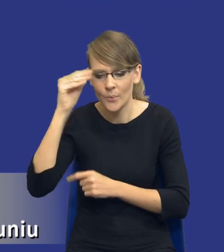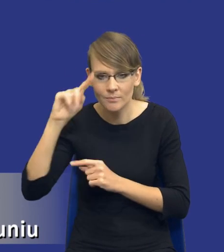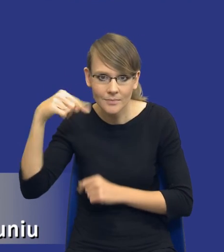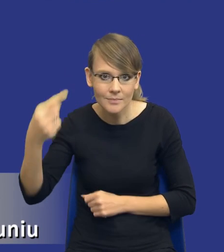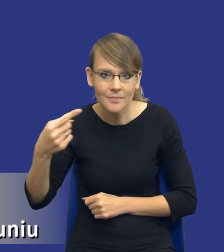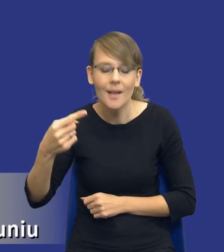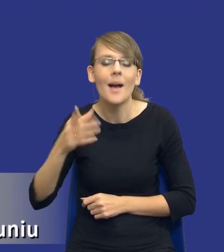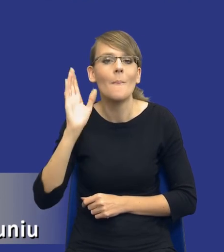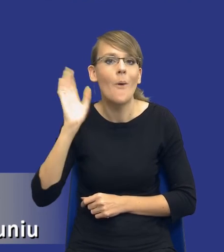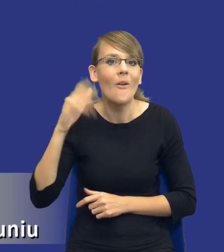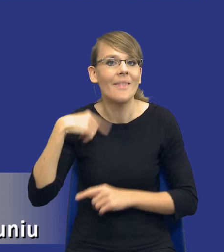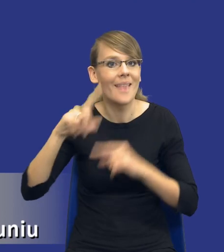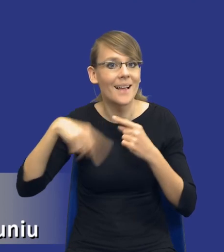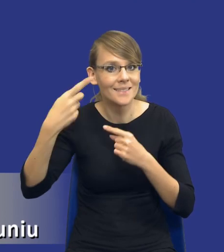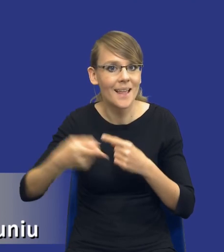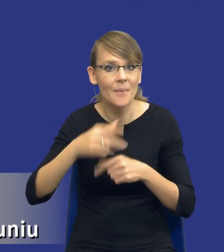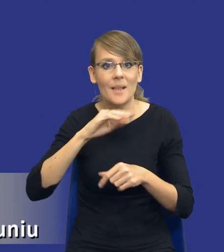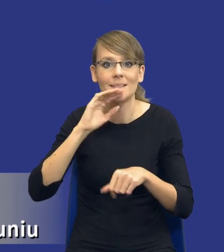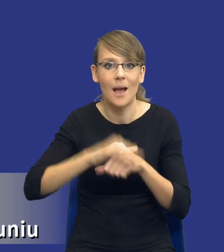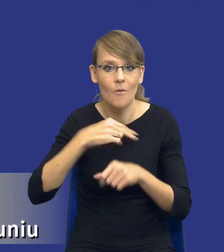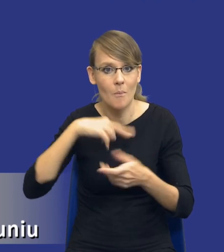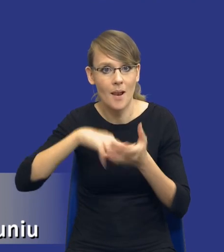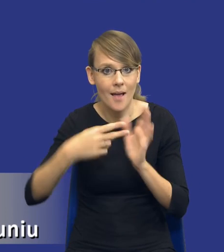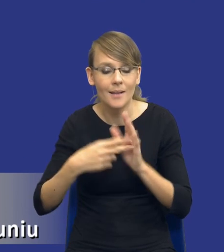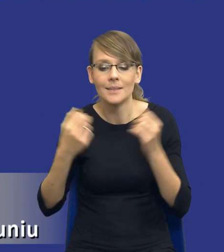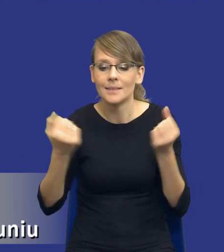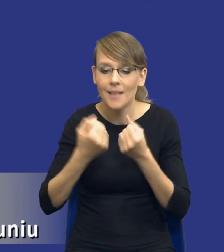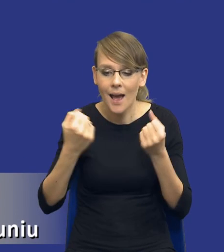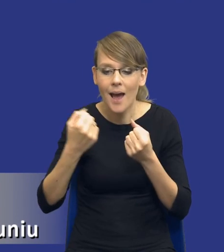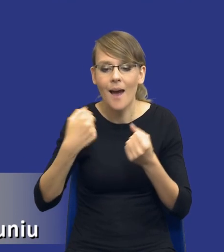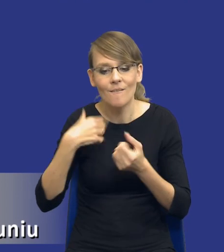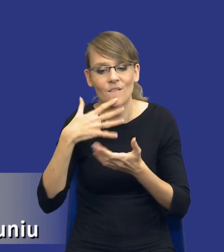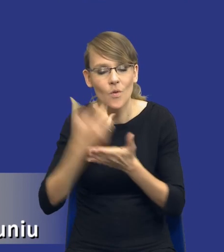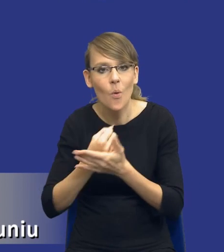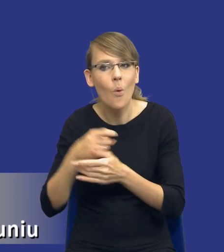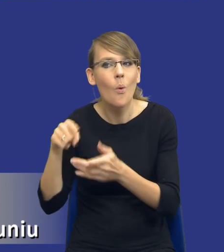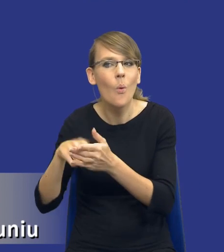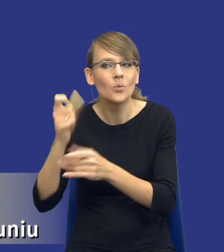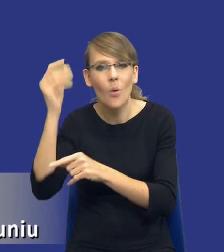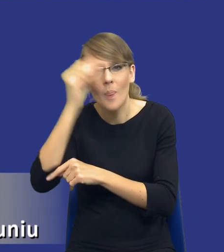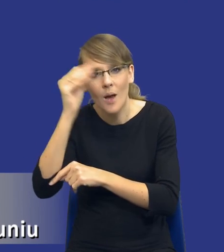zamówienia publiczne, staramy się właśnie te lekcje wykorzystać. Staramy się tak przeprowadzić analizę